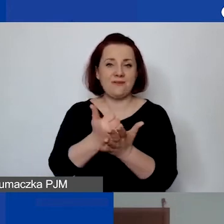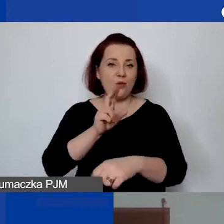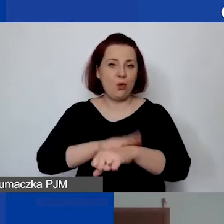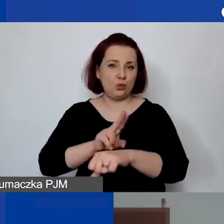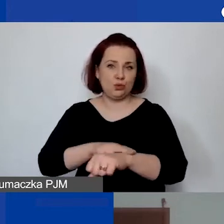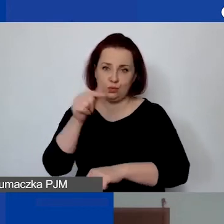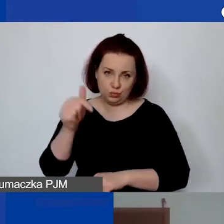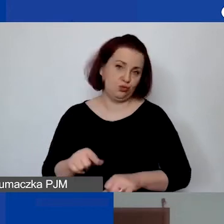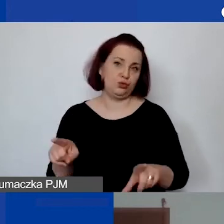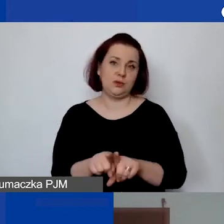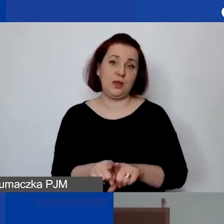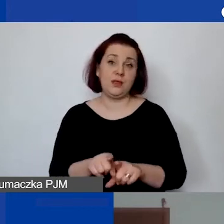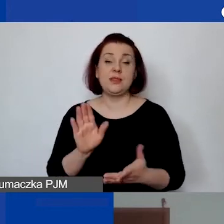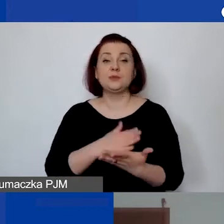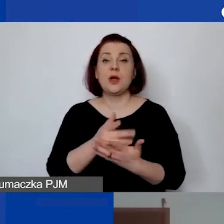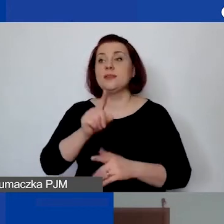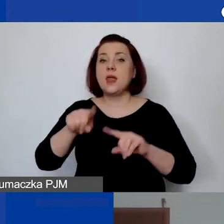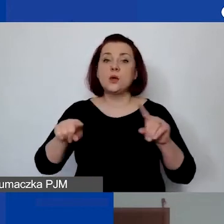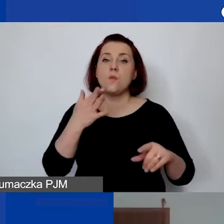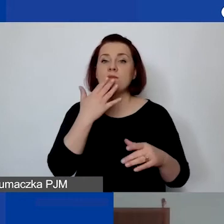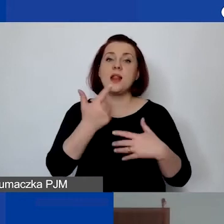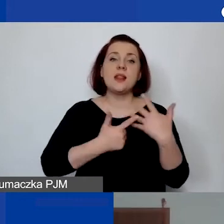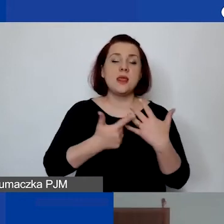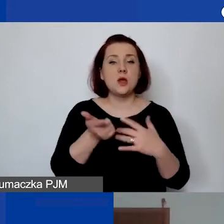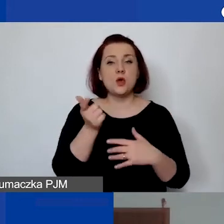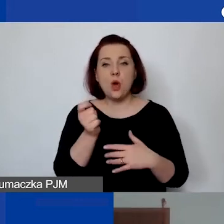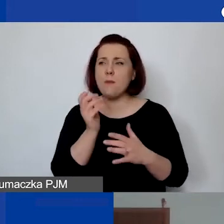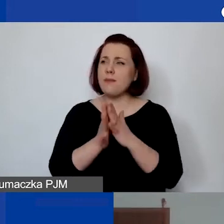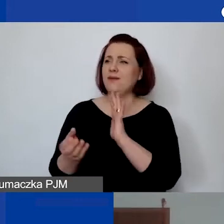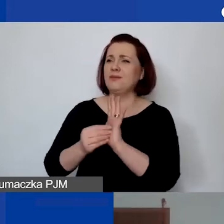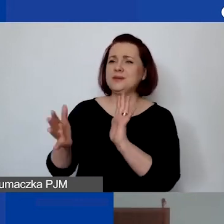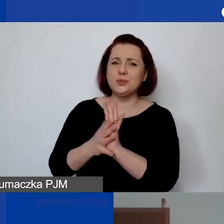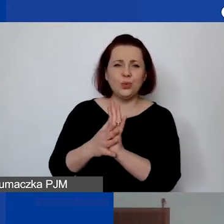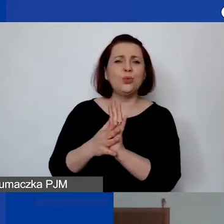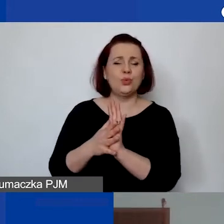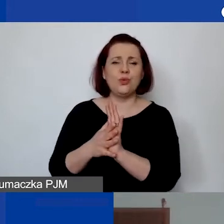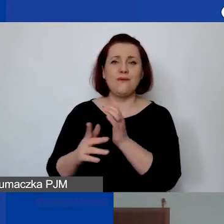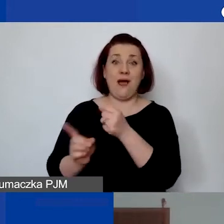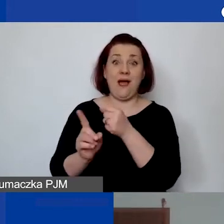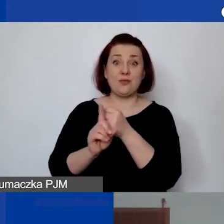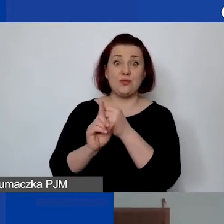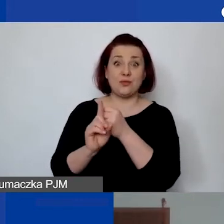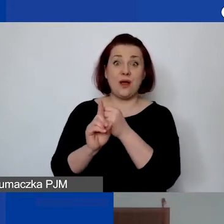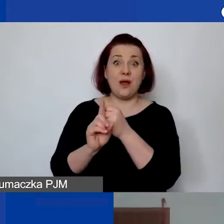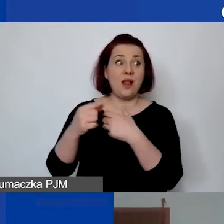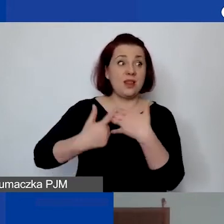Niektórzy wystawiają liczbę godzin po prostu wpisując w przedmiocie faktury liczbę godzin, którą rozliczają.